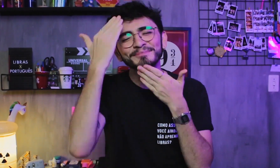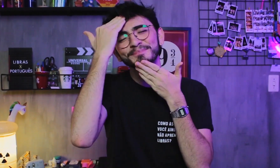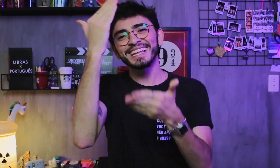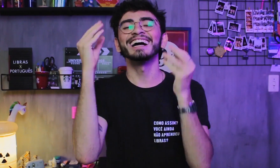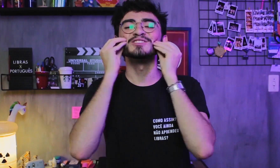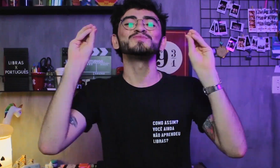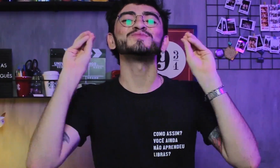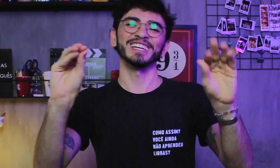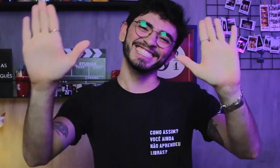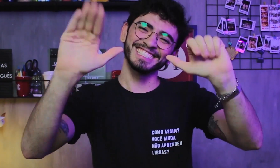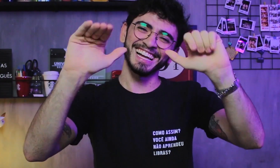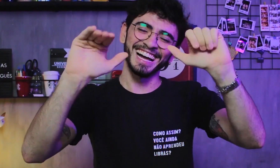Obrigado! Beijinhos e tchau...